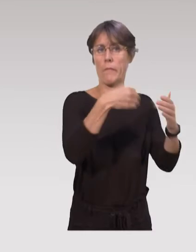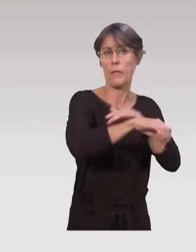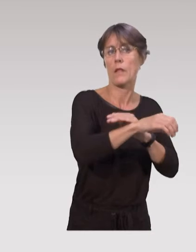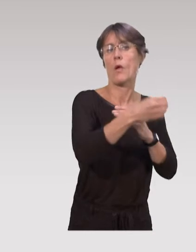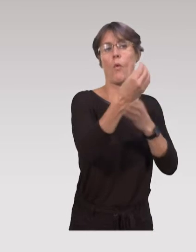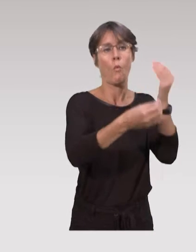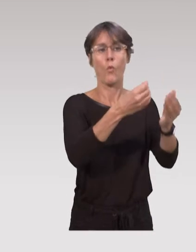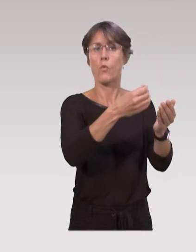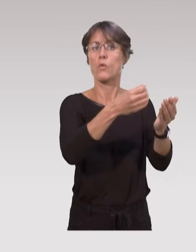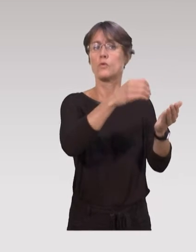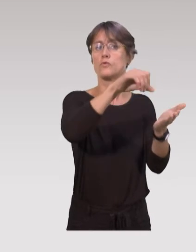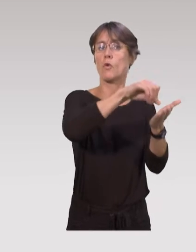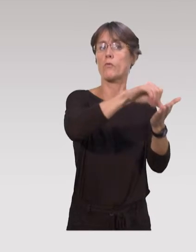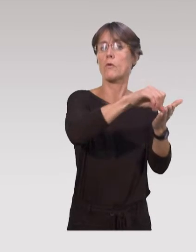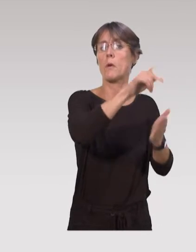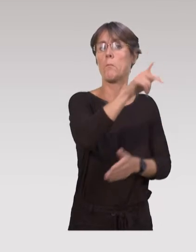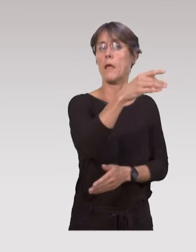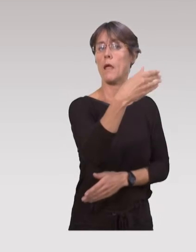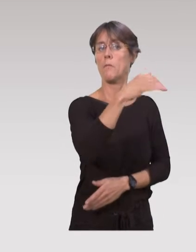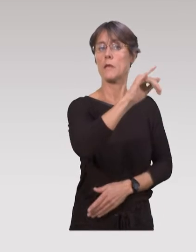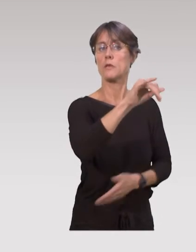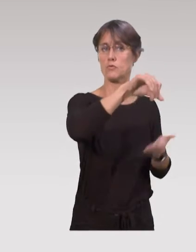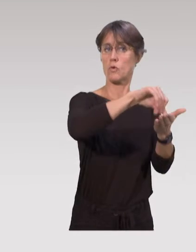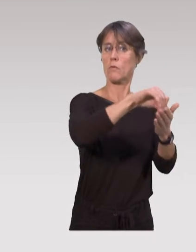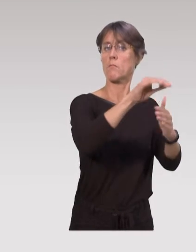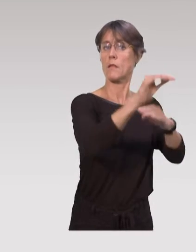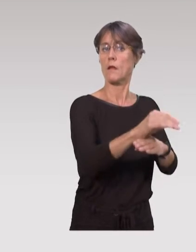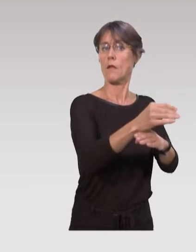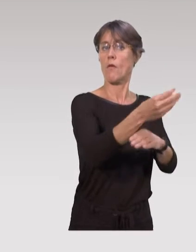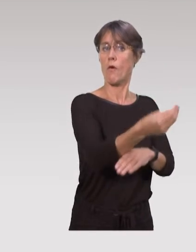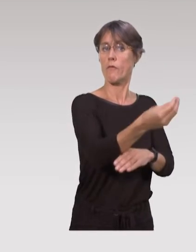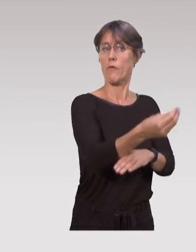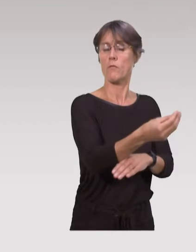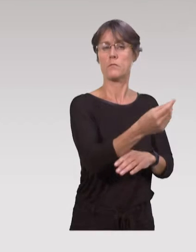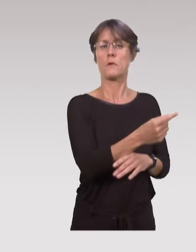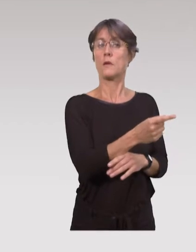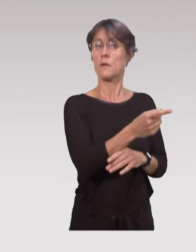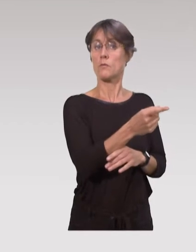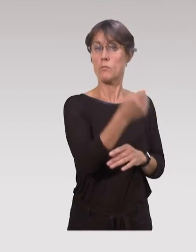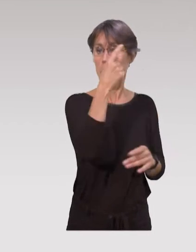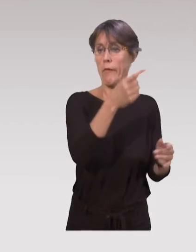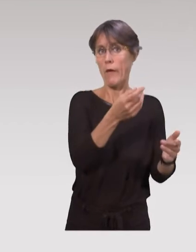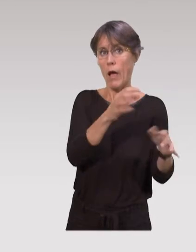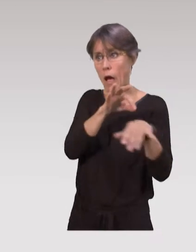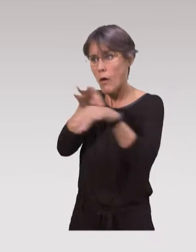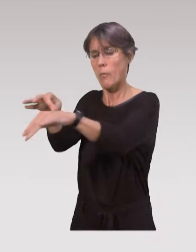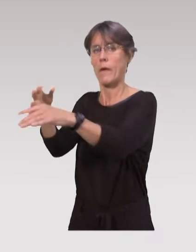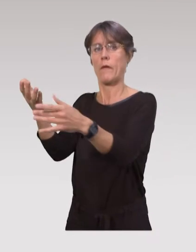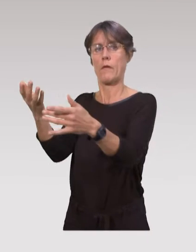ou des centres de protection maternelle et infantile (PMI), pour avoir cet accompagnement,